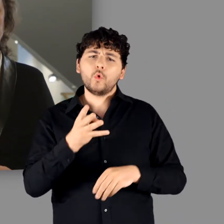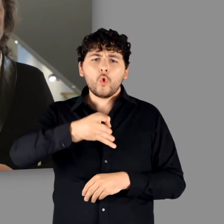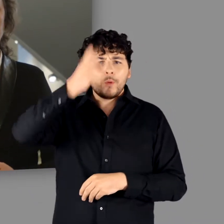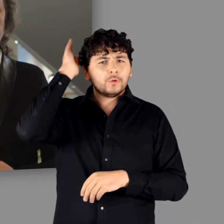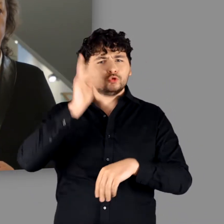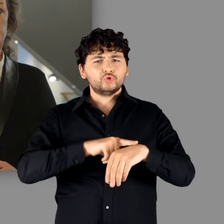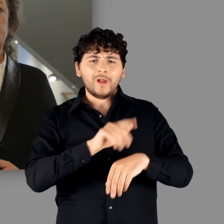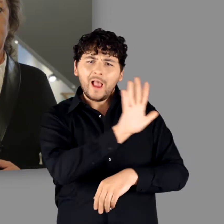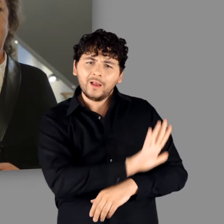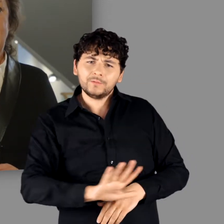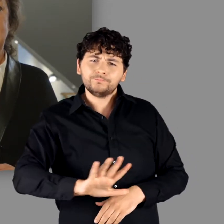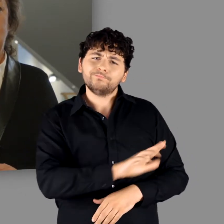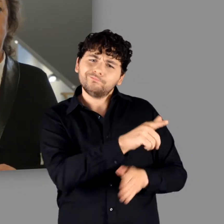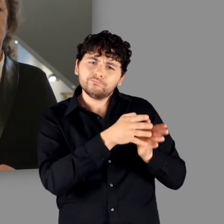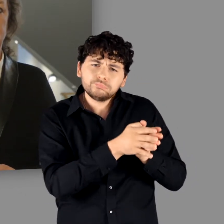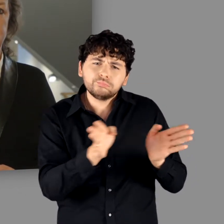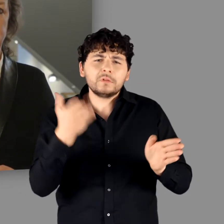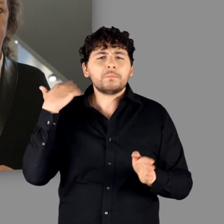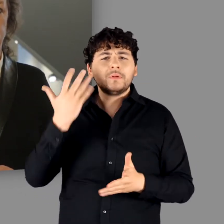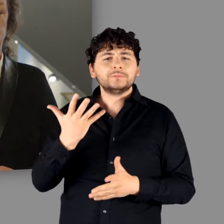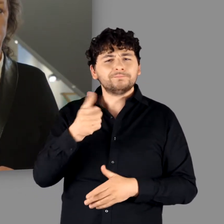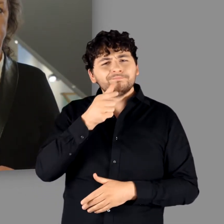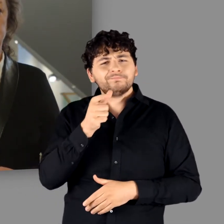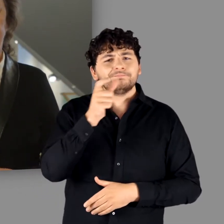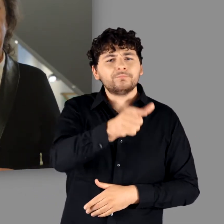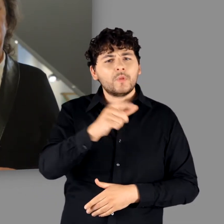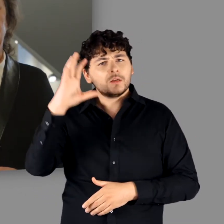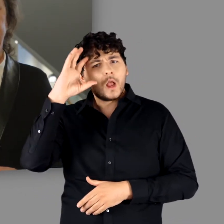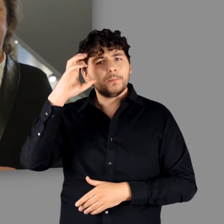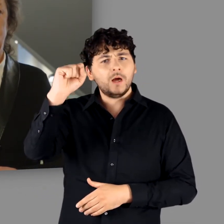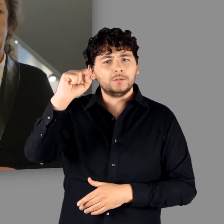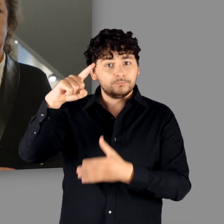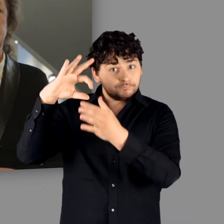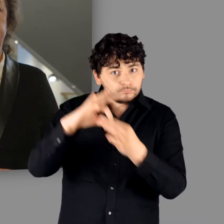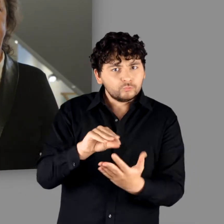für den der Germanen-Name intensiv durch schriftliche Quellen bezeugt ist.